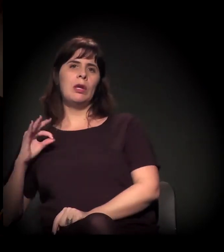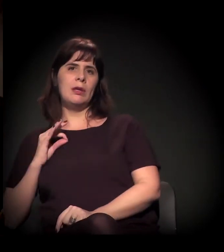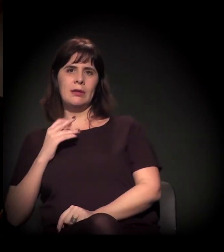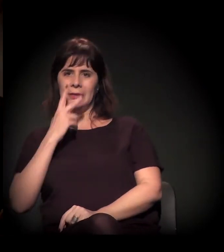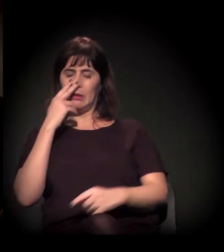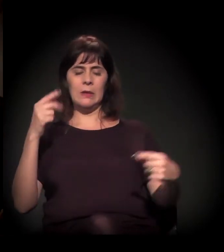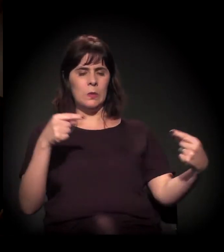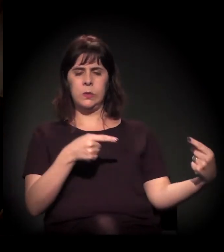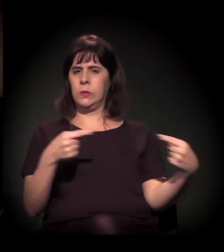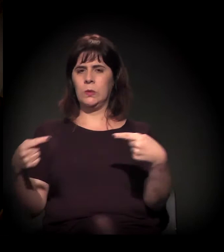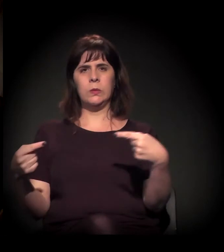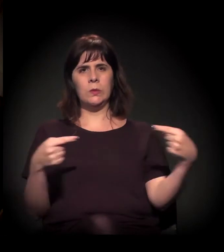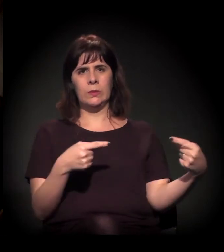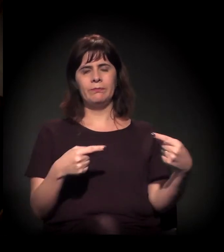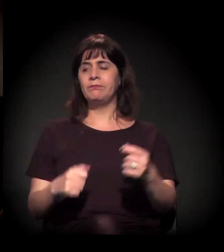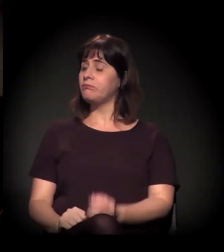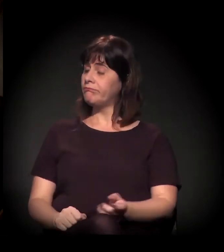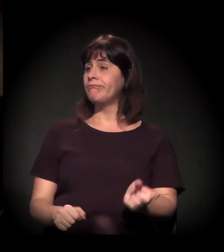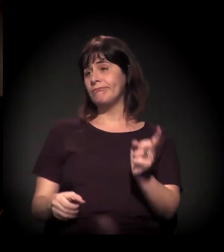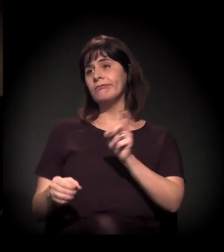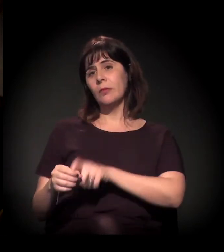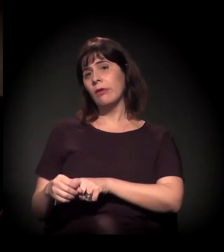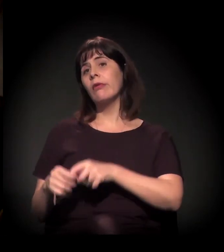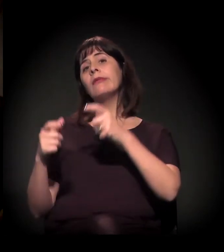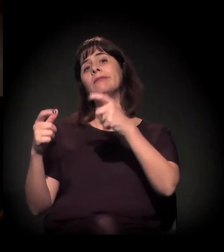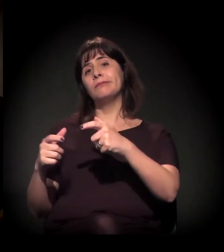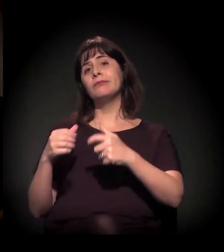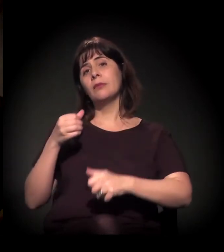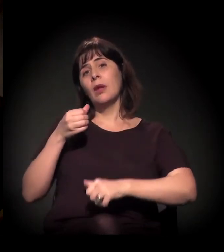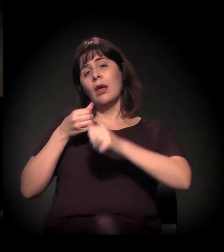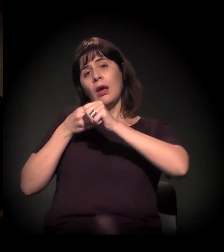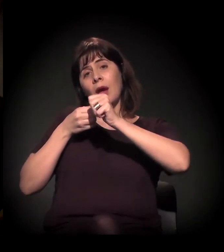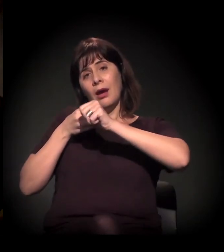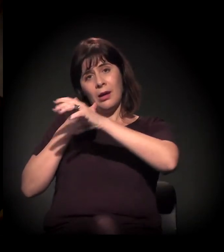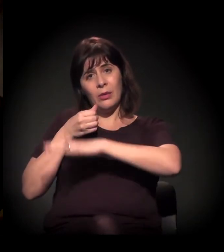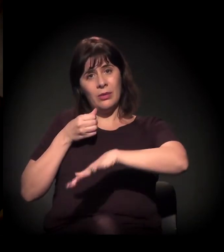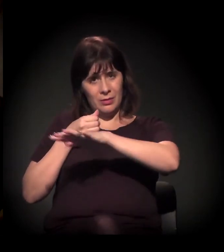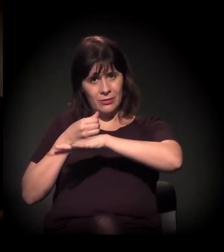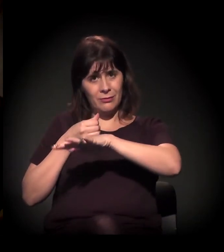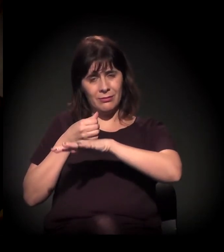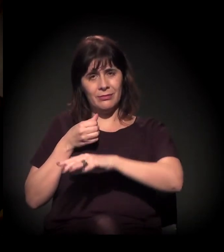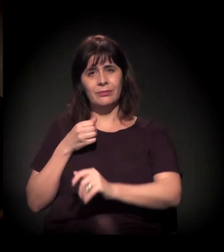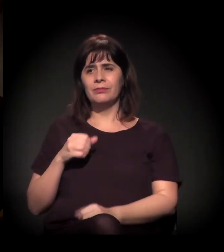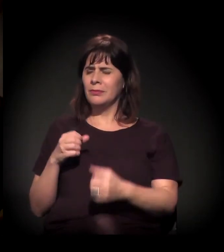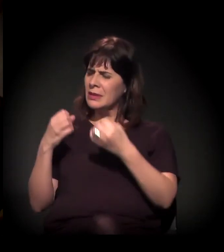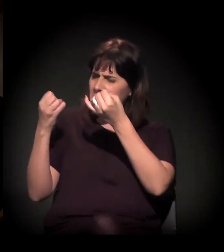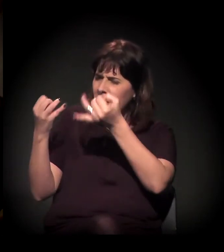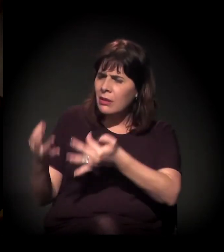O que nos leva de volta à Cracolândia também. Você acabou de falar disso, de como a polícia